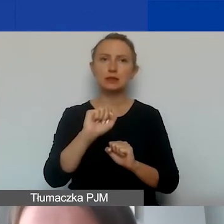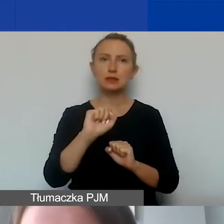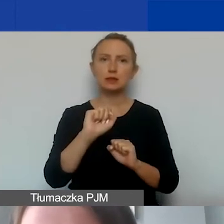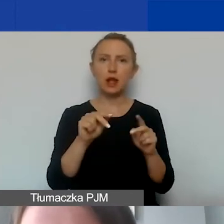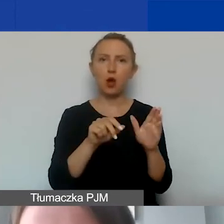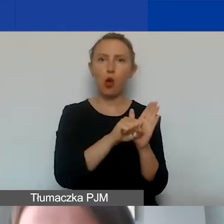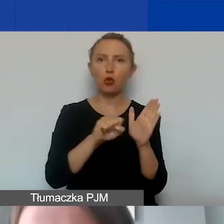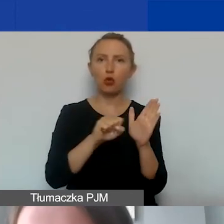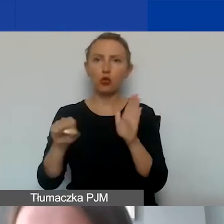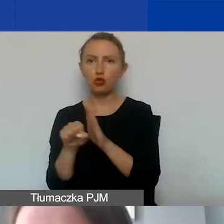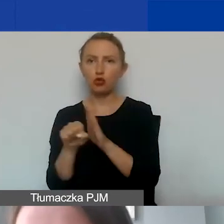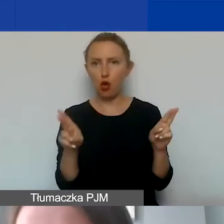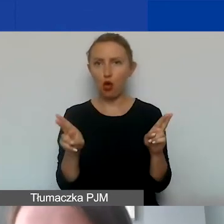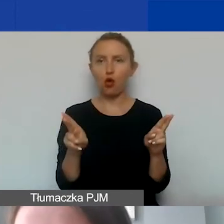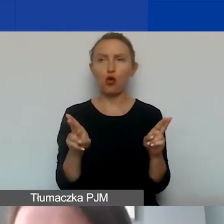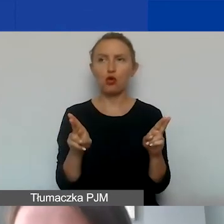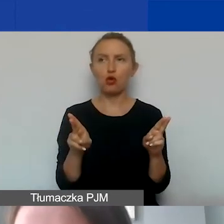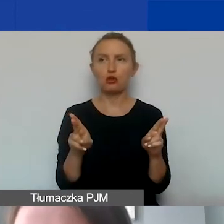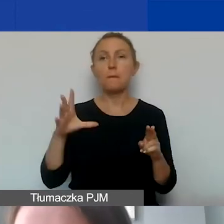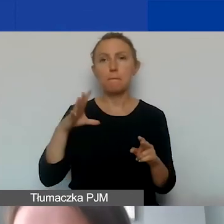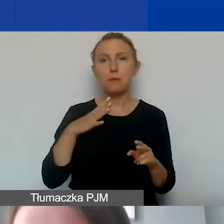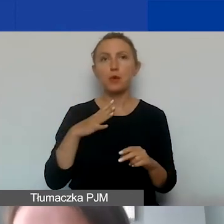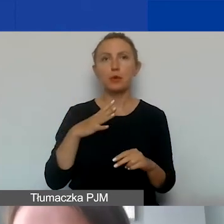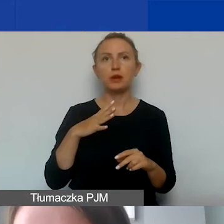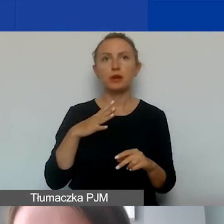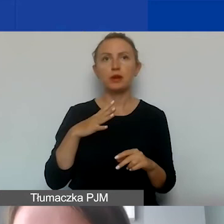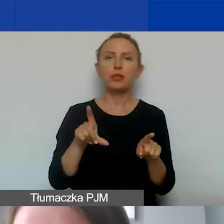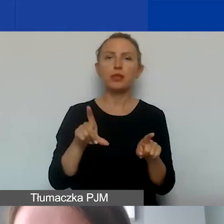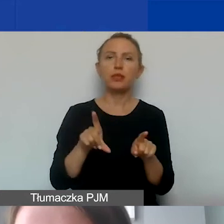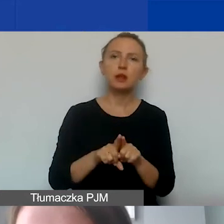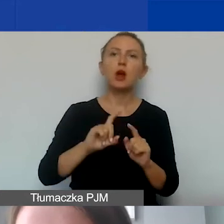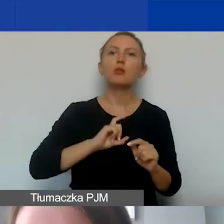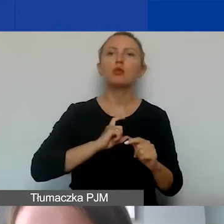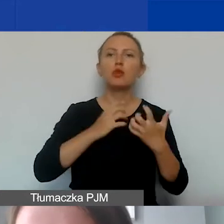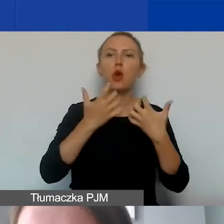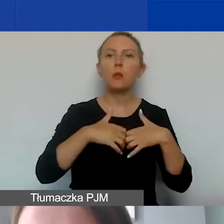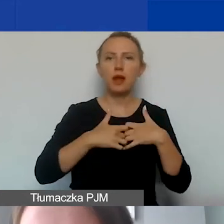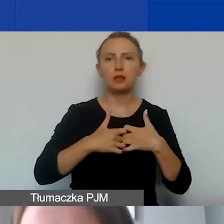które zostały narzucone przez Biuro Mechanizmów Finansowych w Brukseli,